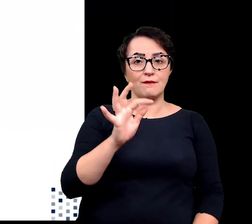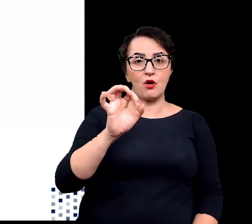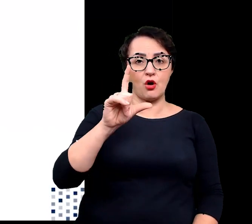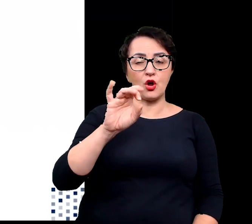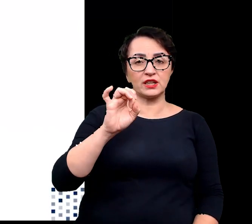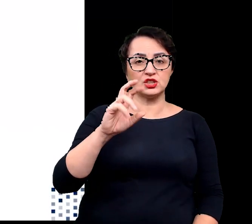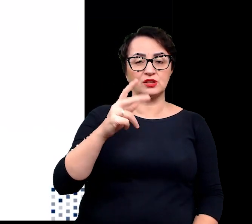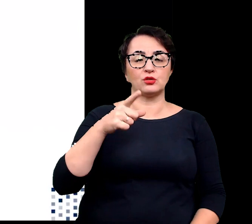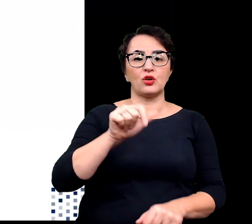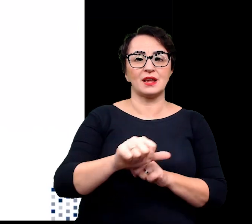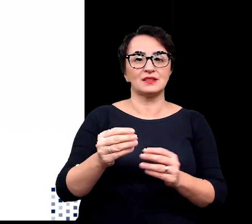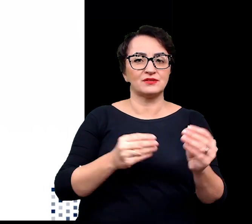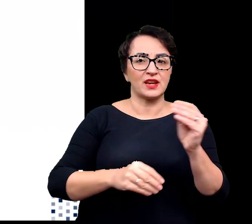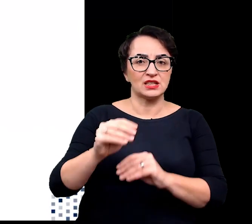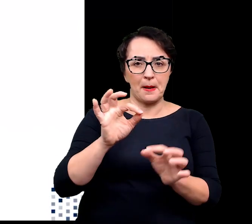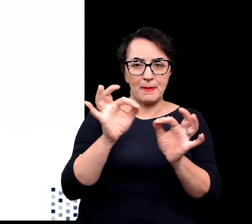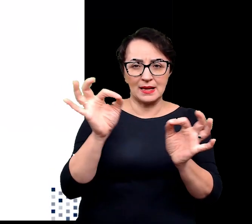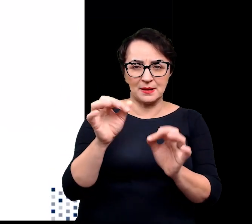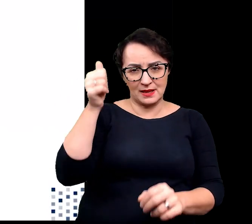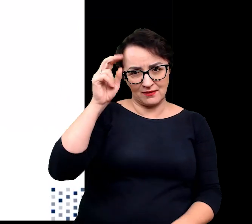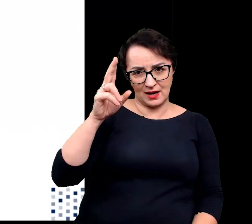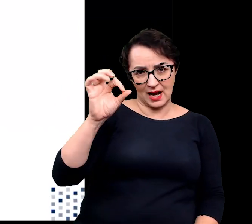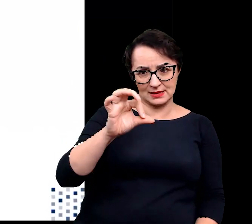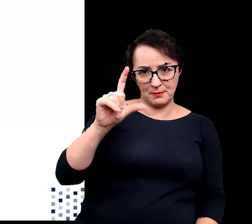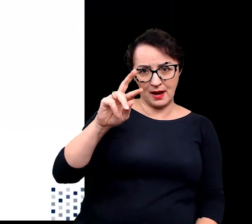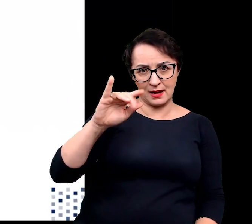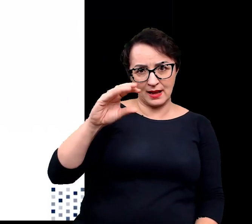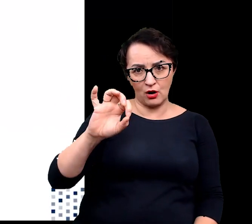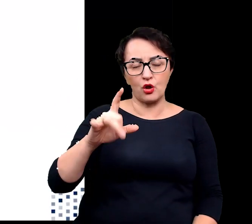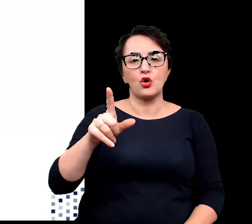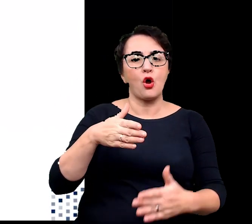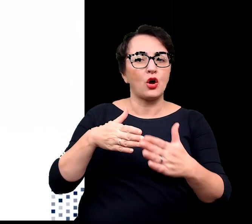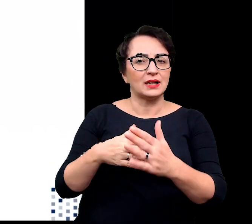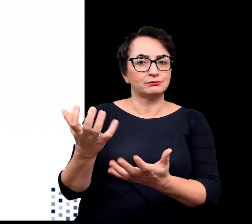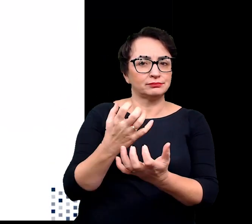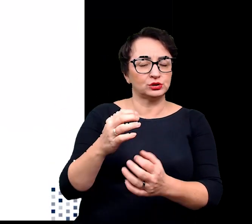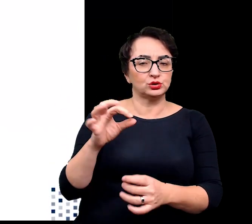szerokości pasemek caspariego, co ogranicza pobieranie soli czy obecność gruczołow solnych.